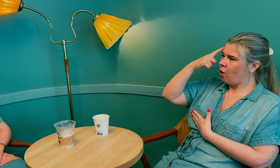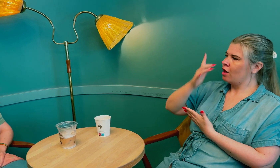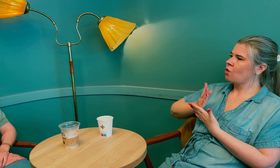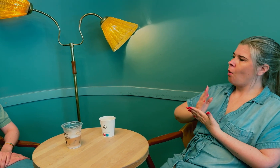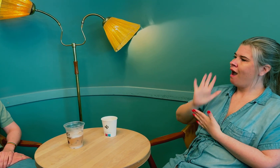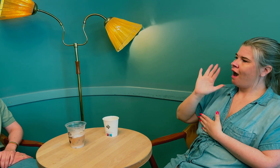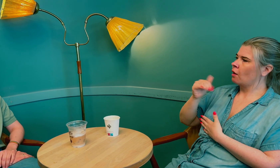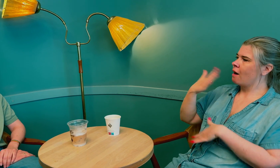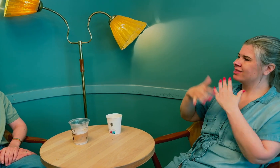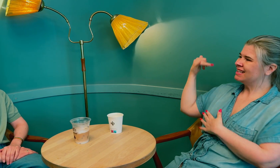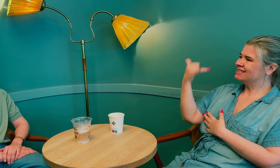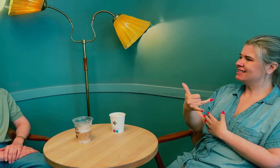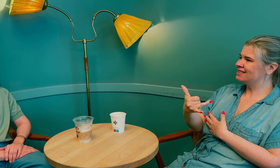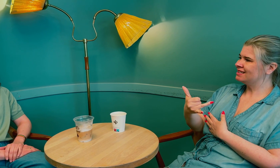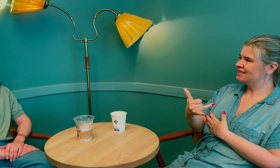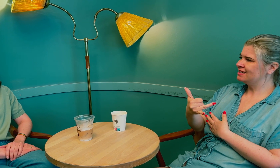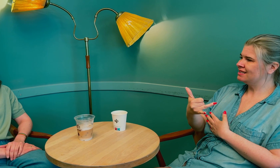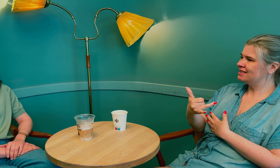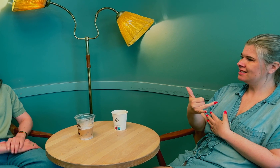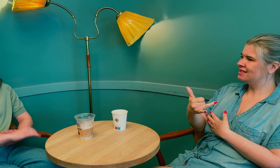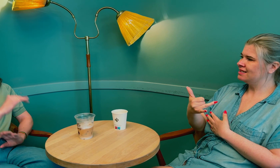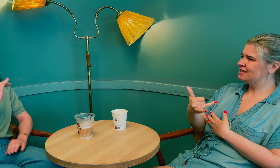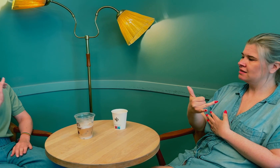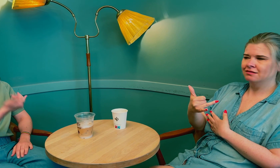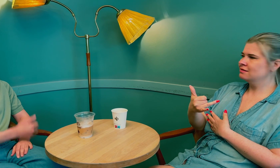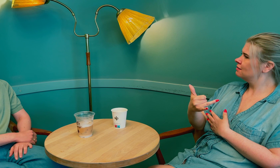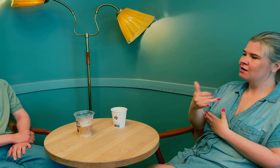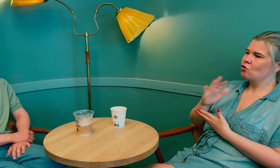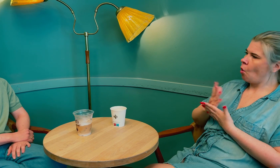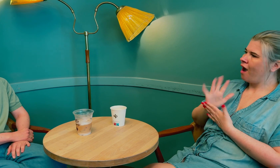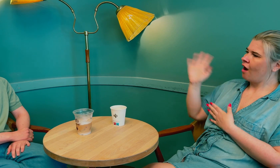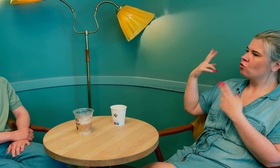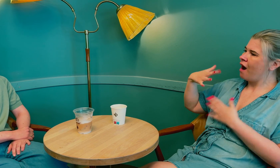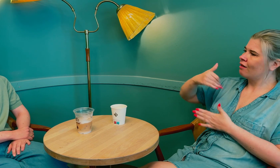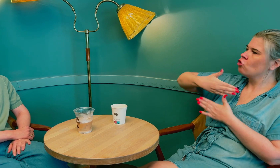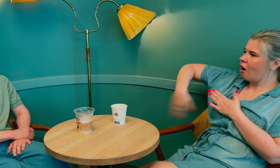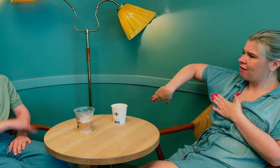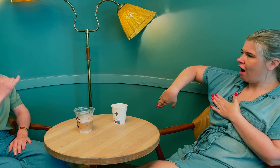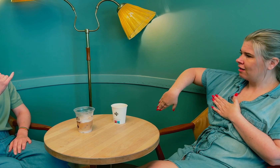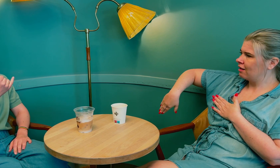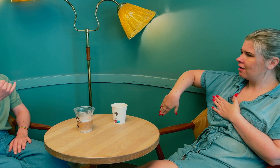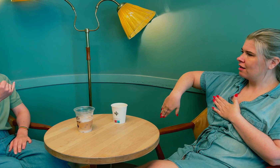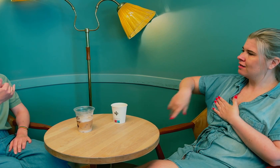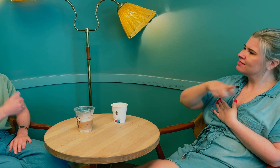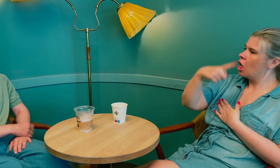De trodde at tolken blander seg inn, men tolkens rolle er å være nøytral.